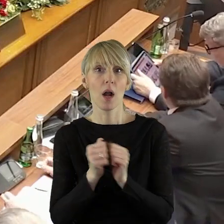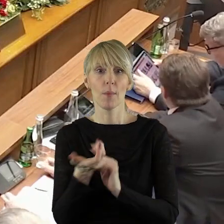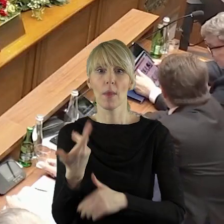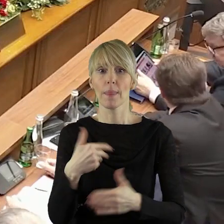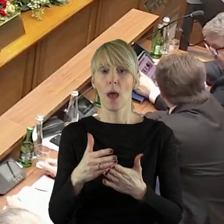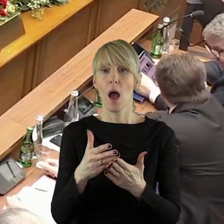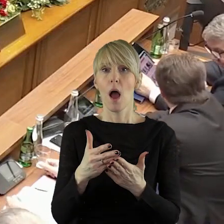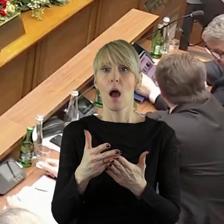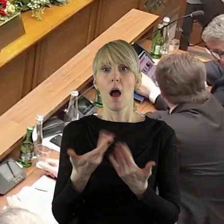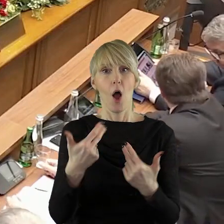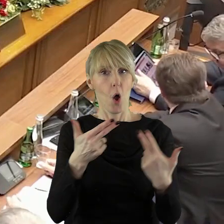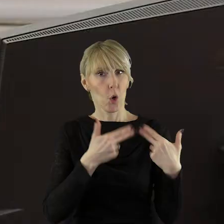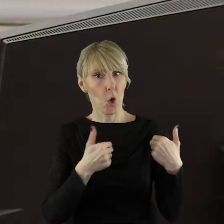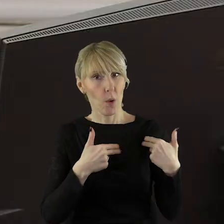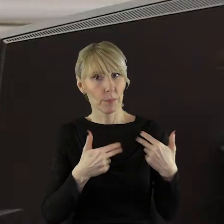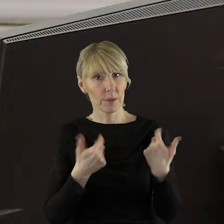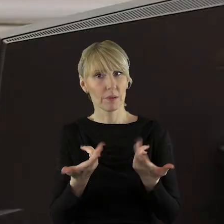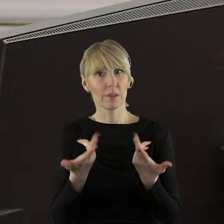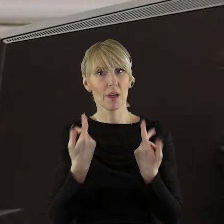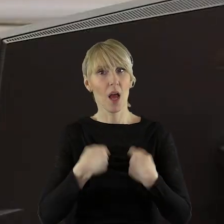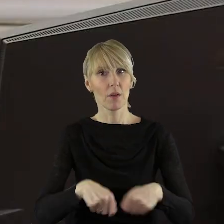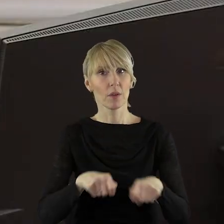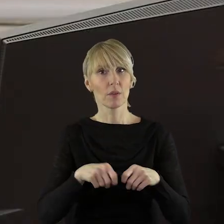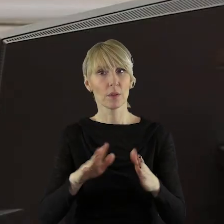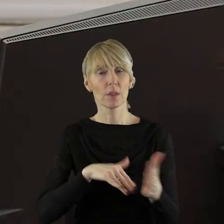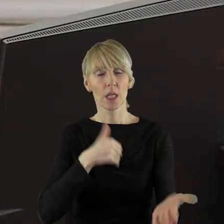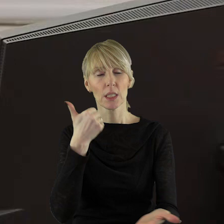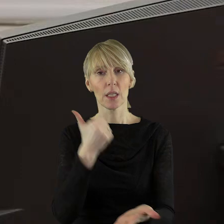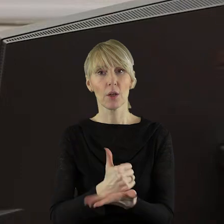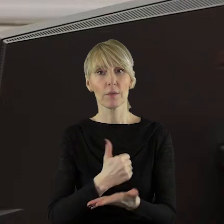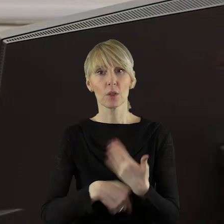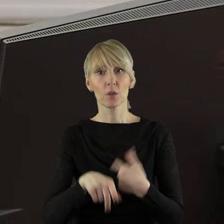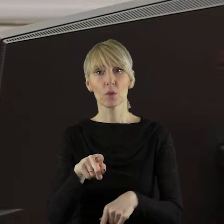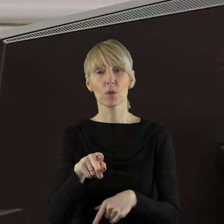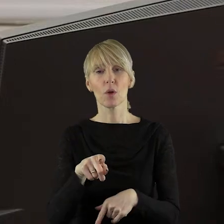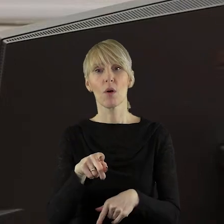przerwę, jaka będzie komisji rolnictwa potrzebna w celu zaopiniowania